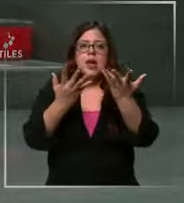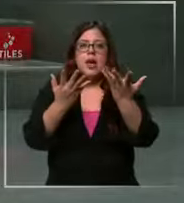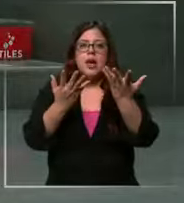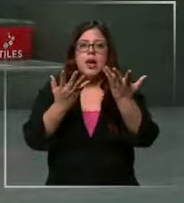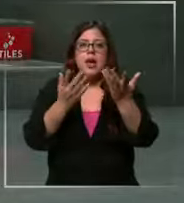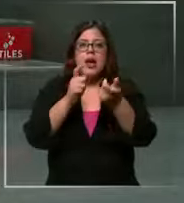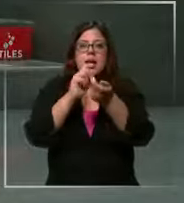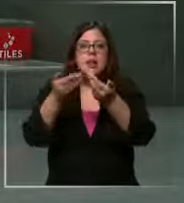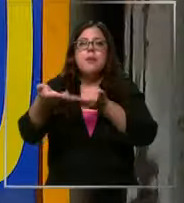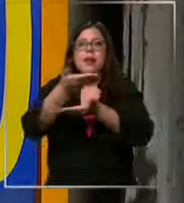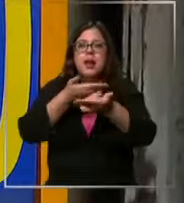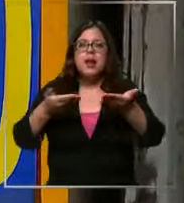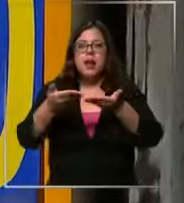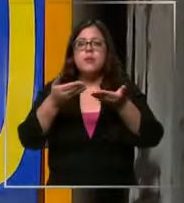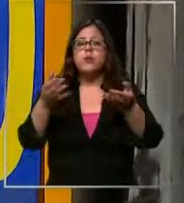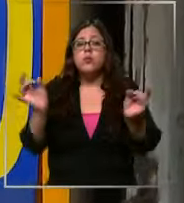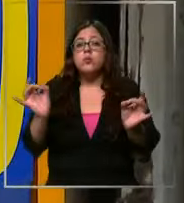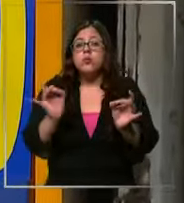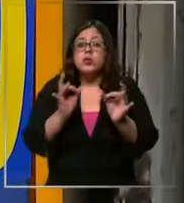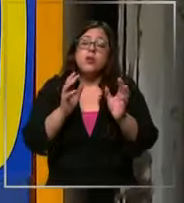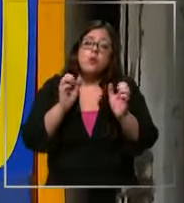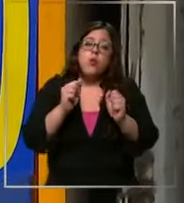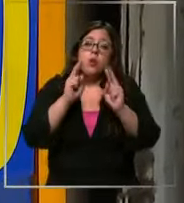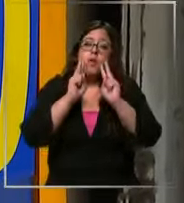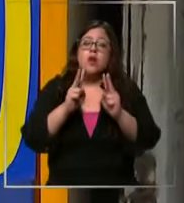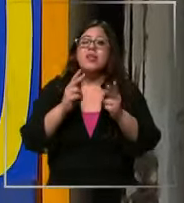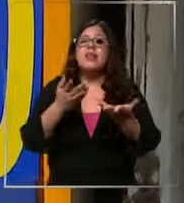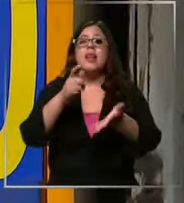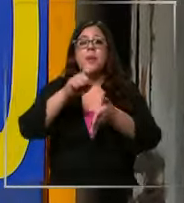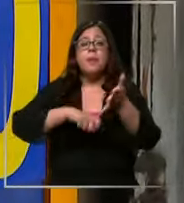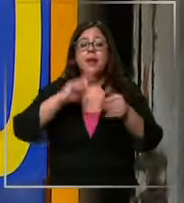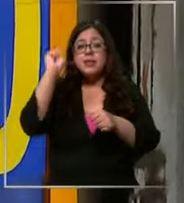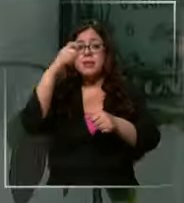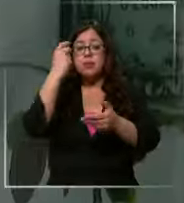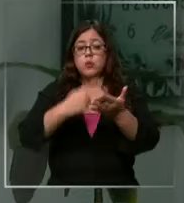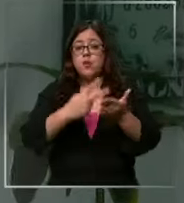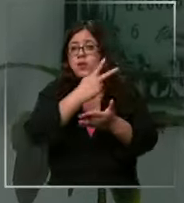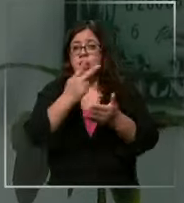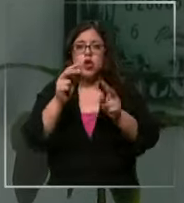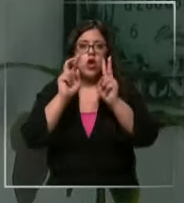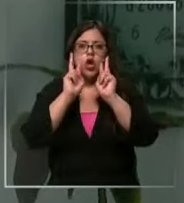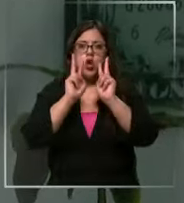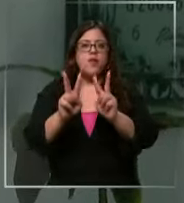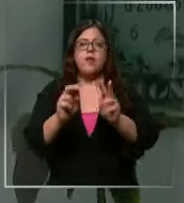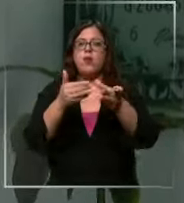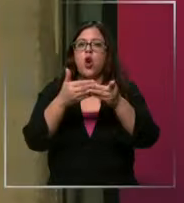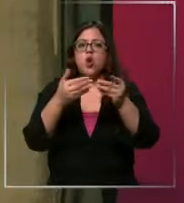seguro que veamos los 1000 desde septiembre del 2022 que no vemos un dólar así de alto de hecho